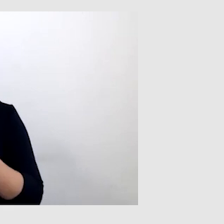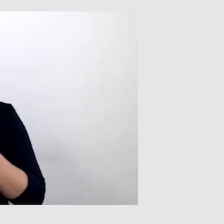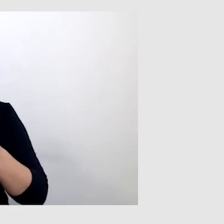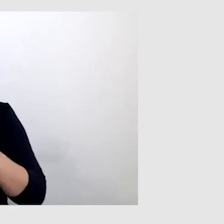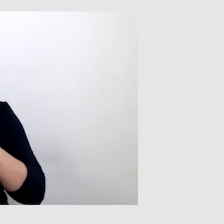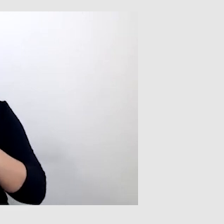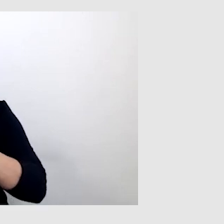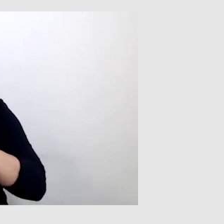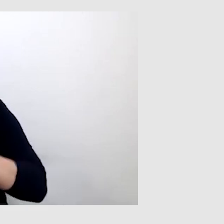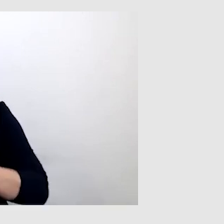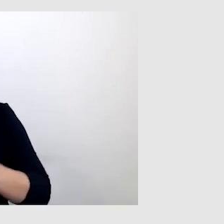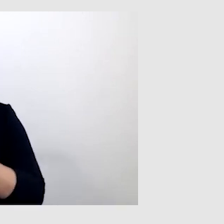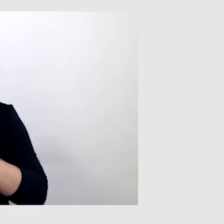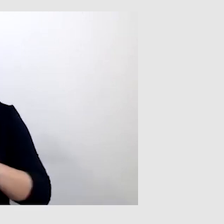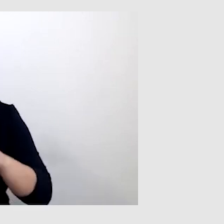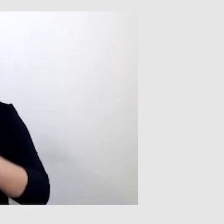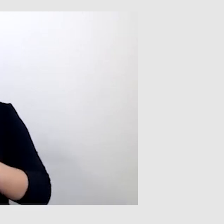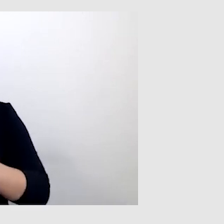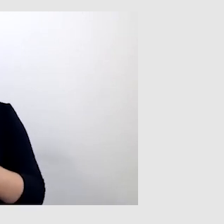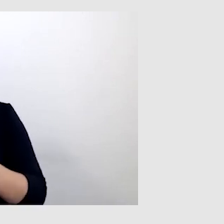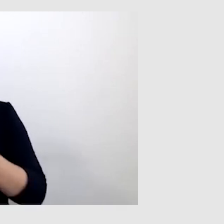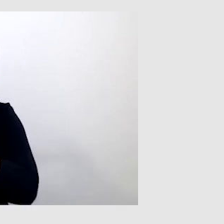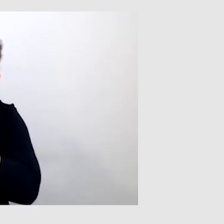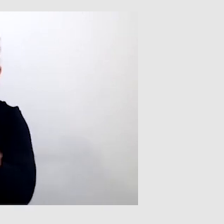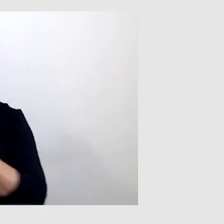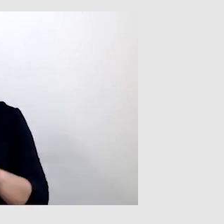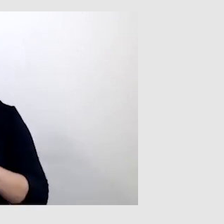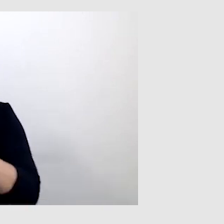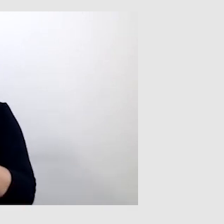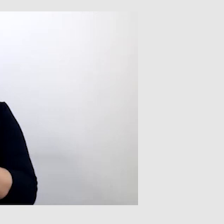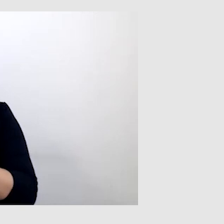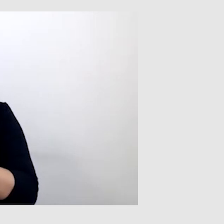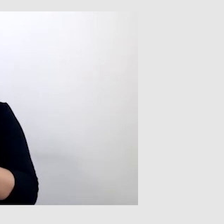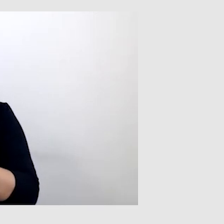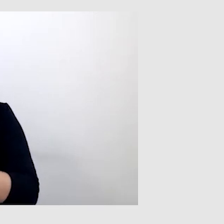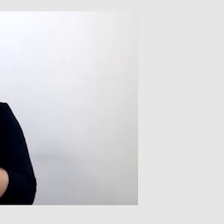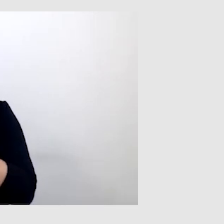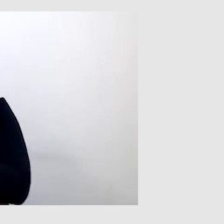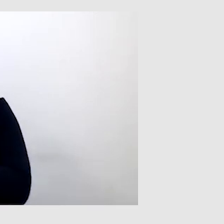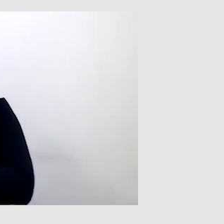albo zastosować jakiś synonim, jeżeli chodzi o tłumaczenie.